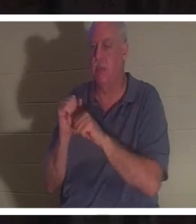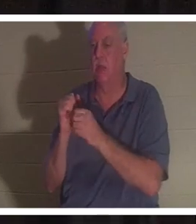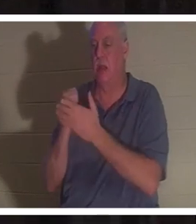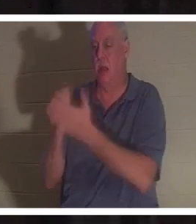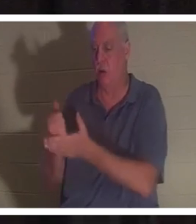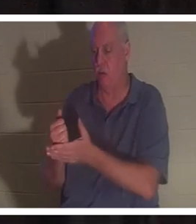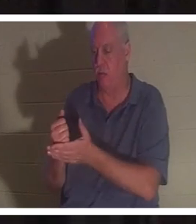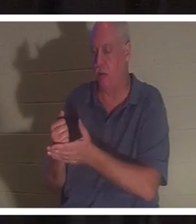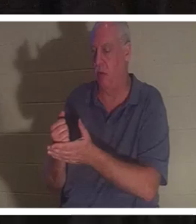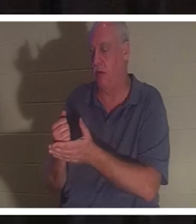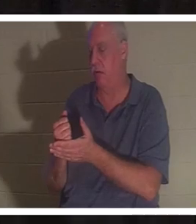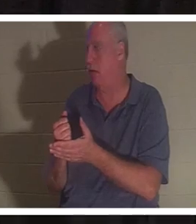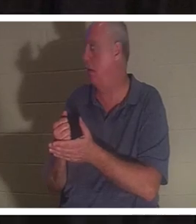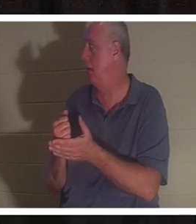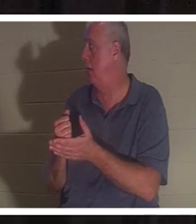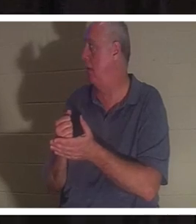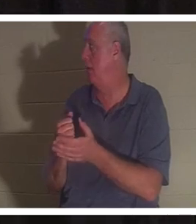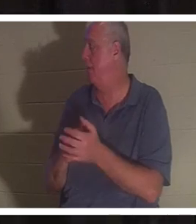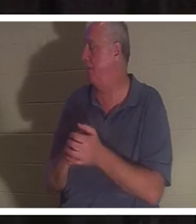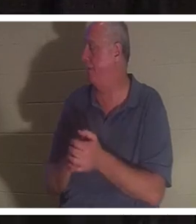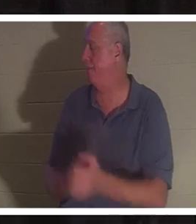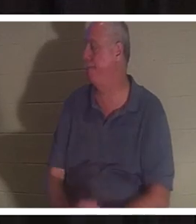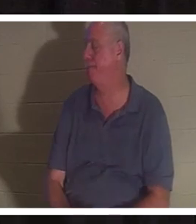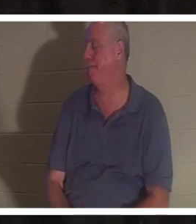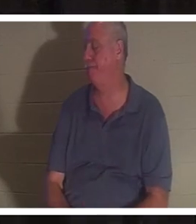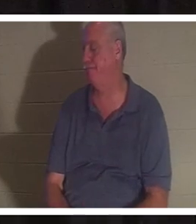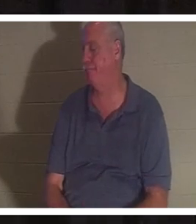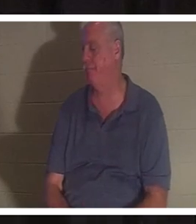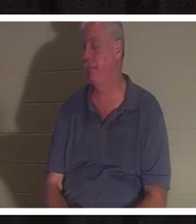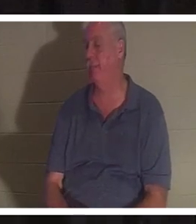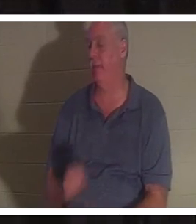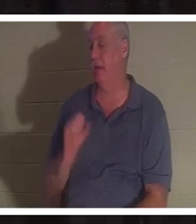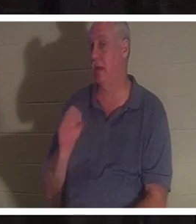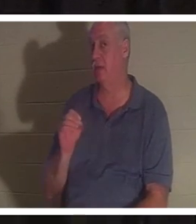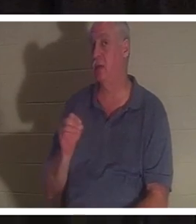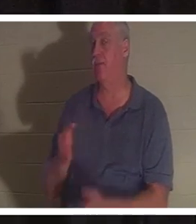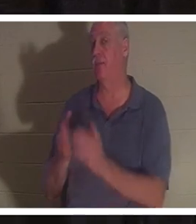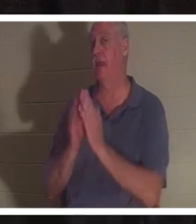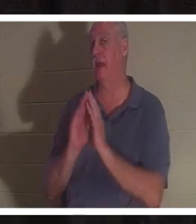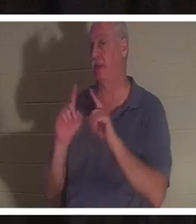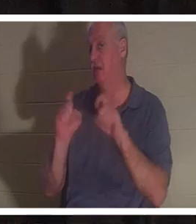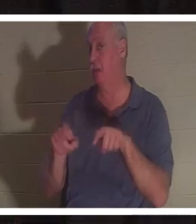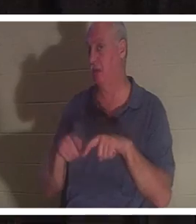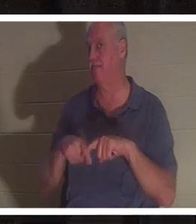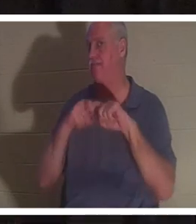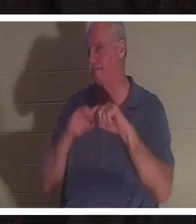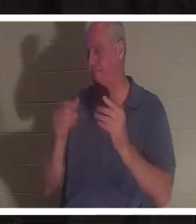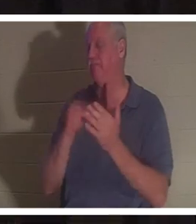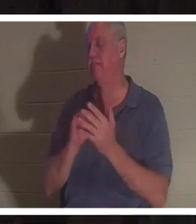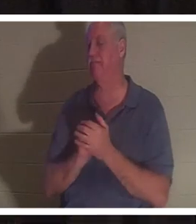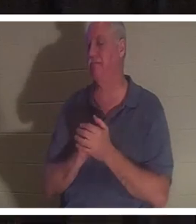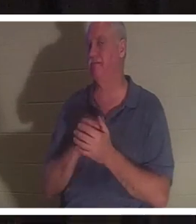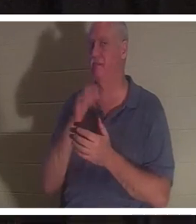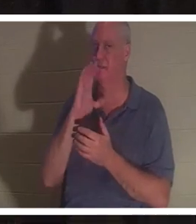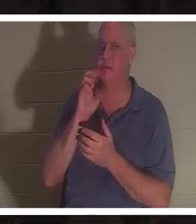इसे पारित कर देता, मुझे यकीन है। तो चलिए मैं आपसे एक प्रश्न पूछता हूं। एक ब्रेक ले लो। मैं पानी पीऊंगा. इस प्रश्न का उत्तर